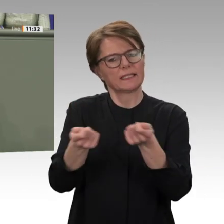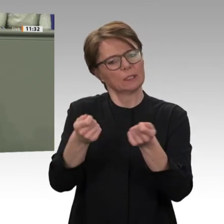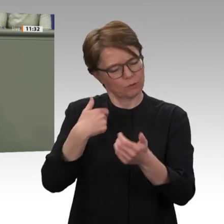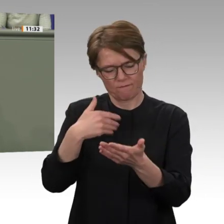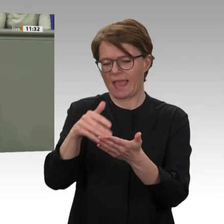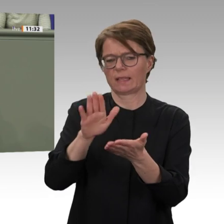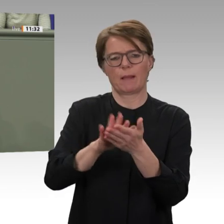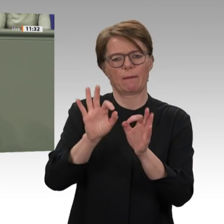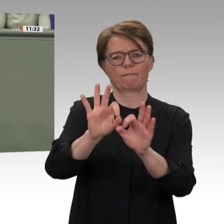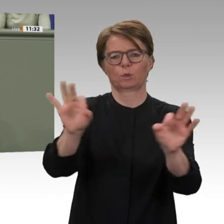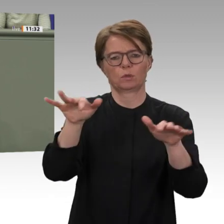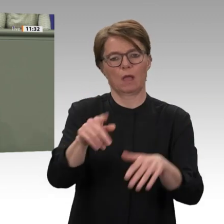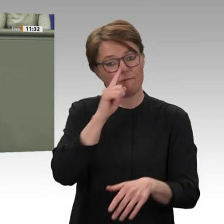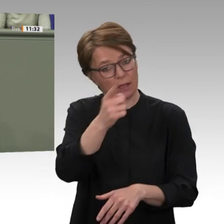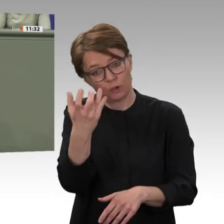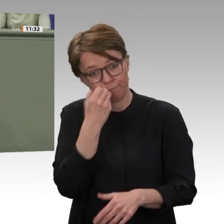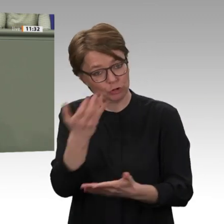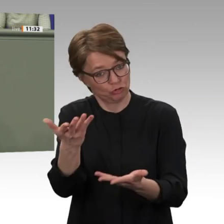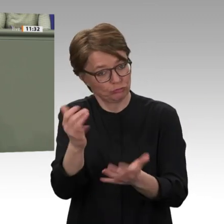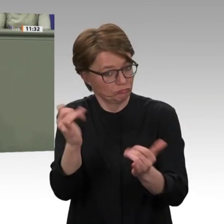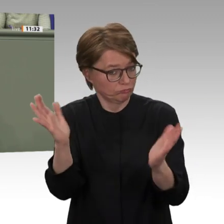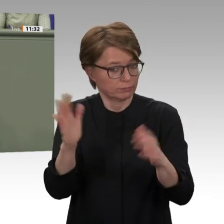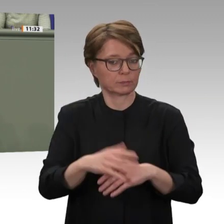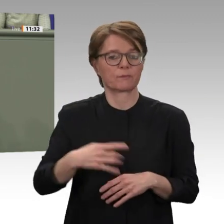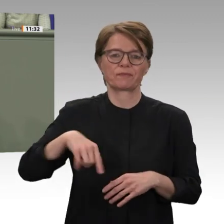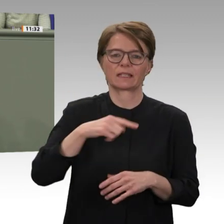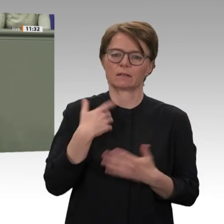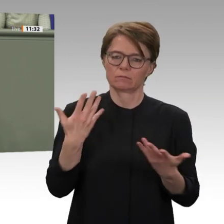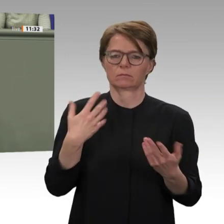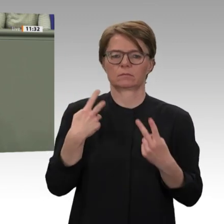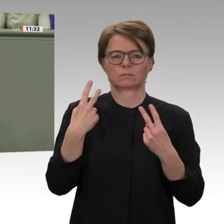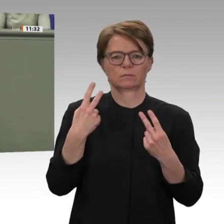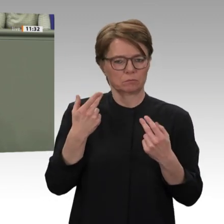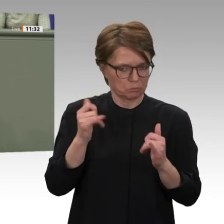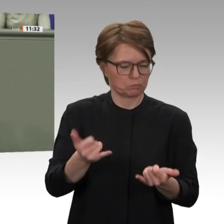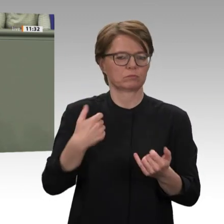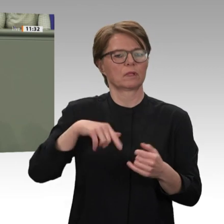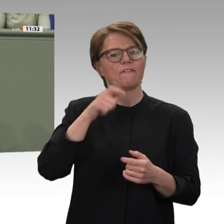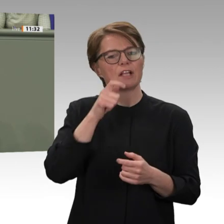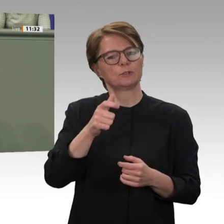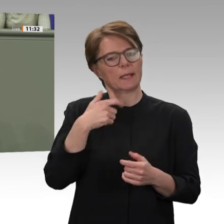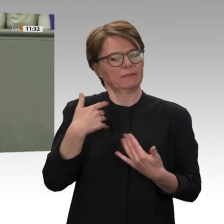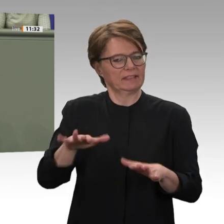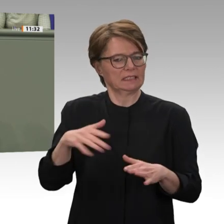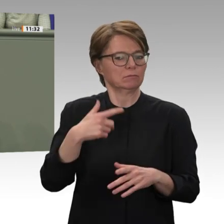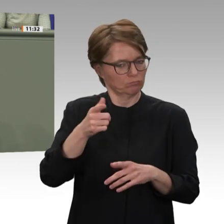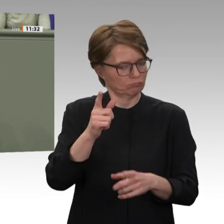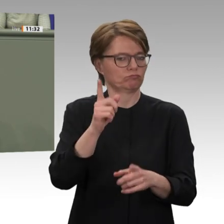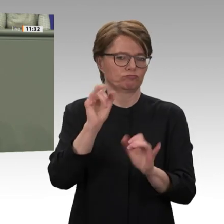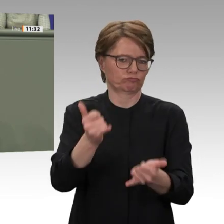durch die Max-Planck-Stiftung bei der Ausarbeitung einer Übergangsverfassung unterstützt wird. Das findet jetzt statt.